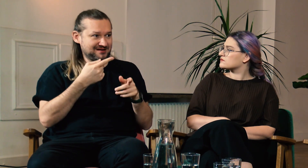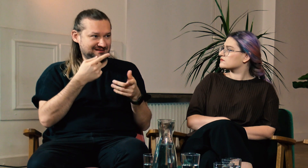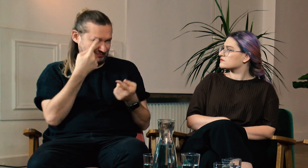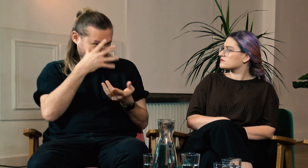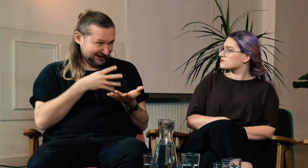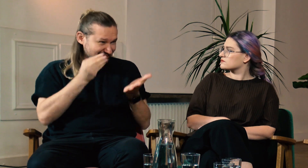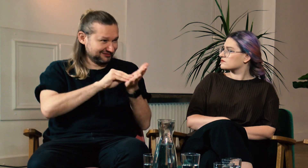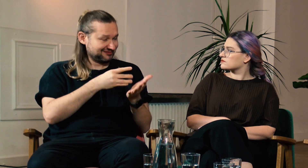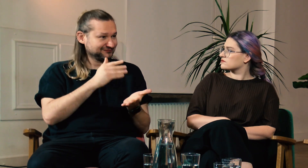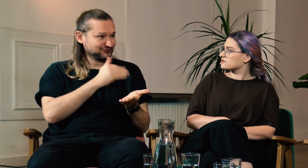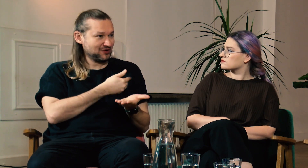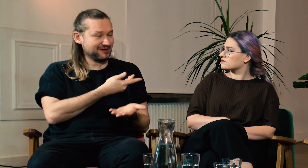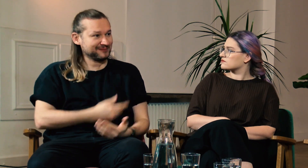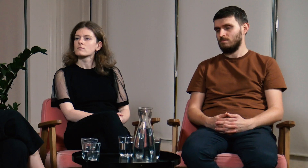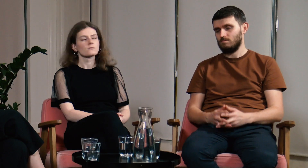Myślisz że warto byłoby to zrobić?